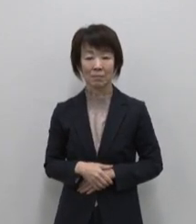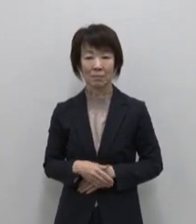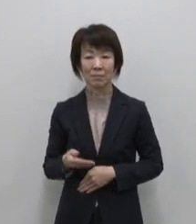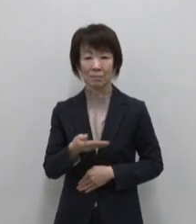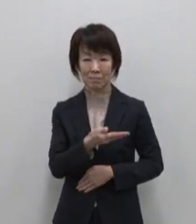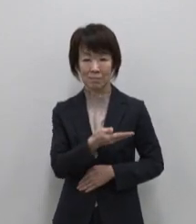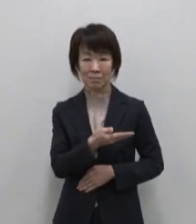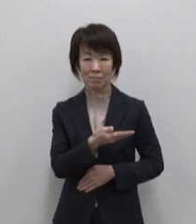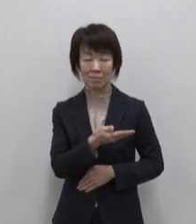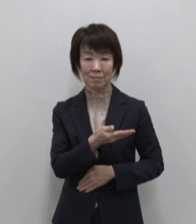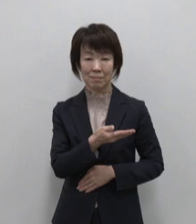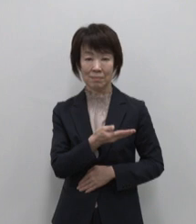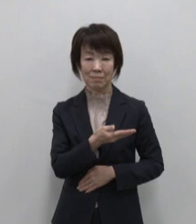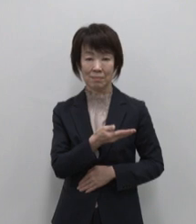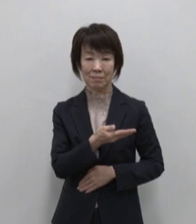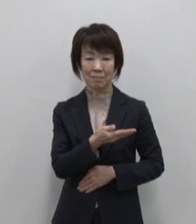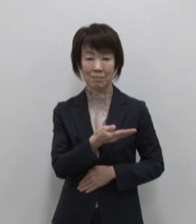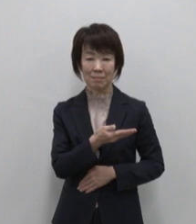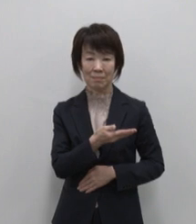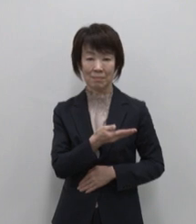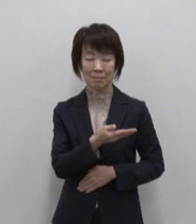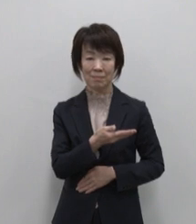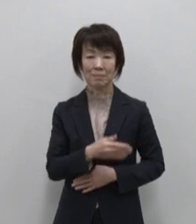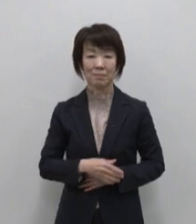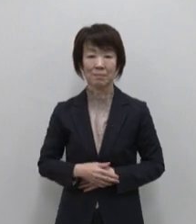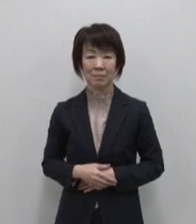アンテナショップ 東京愛らんど